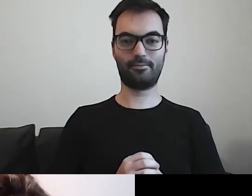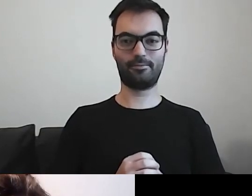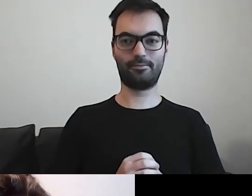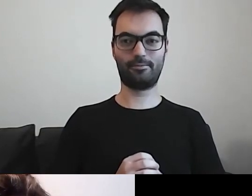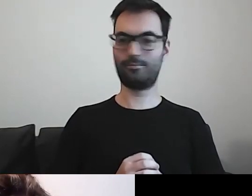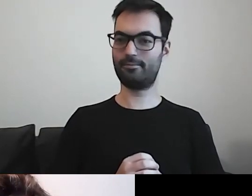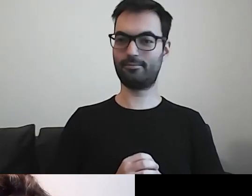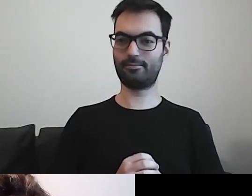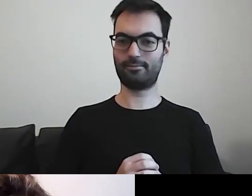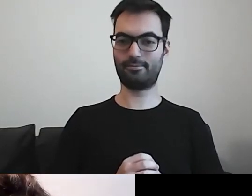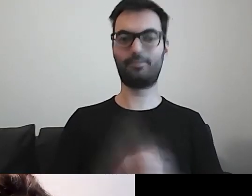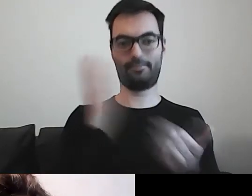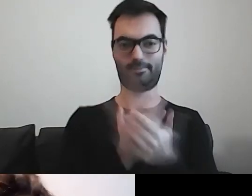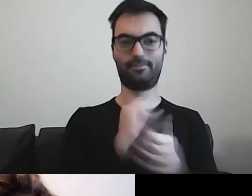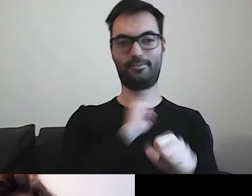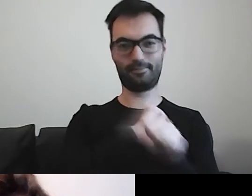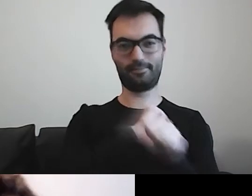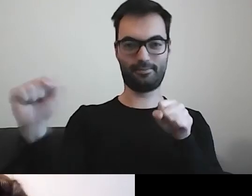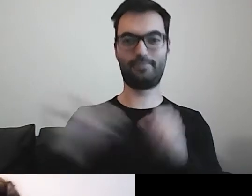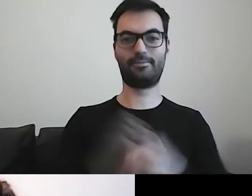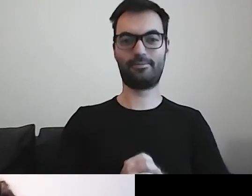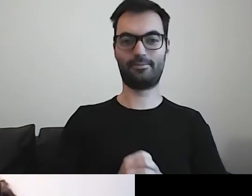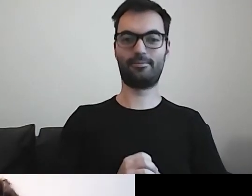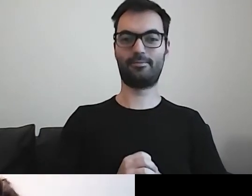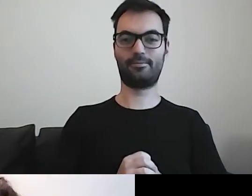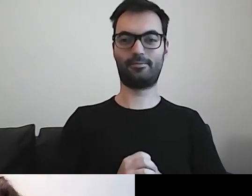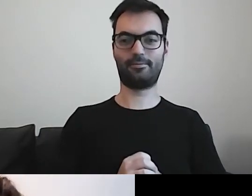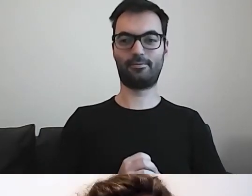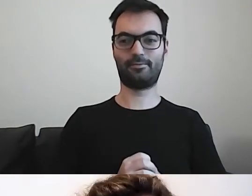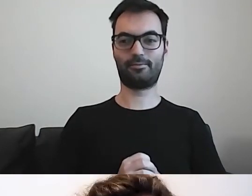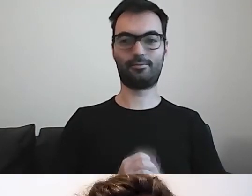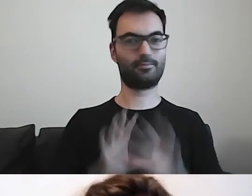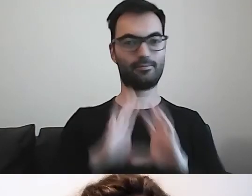MAŁGORZATA: Uwaga, jest! Mamy. Wszystko widać?